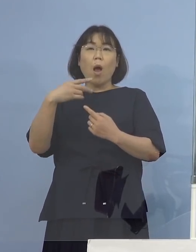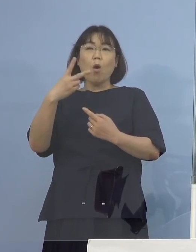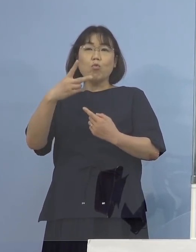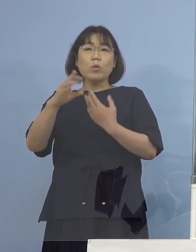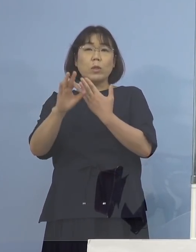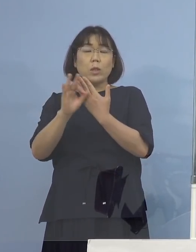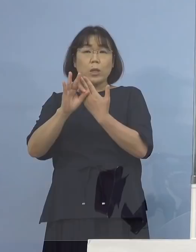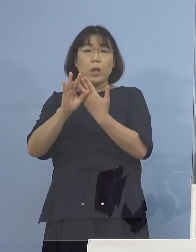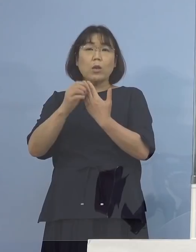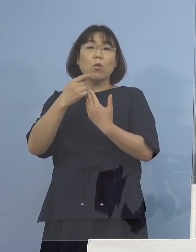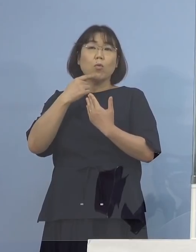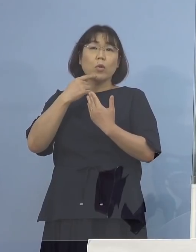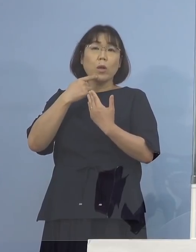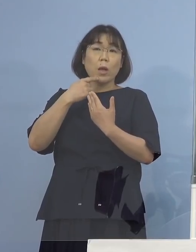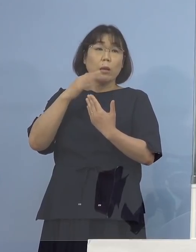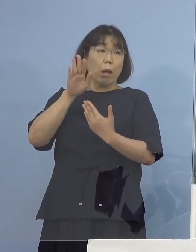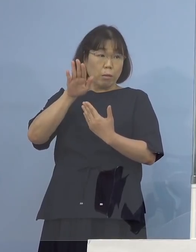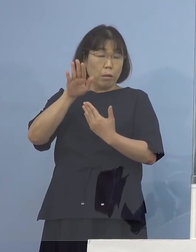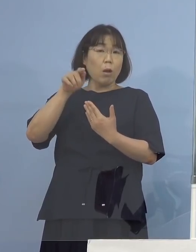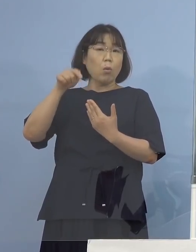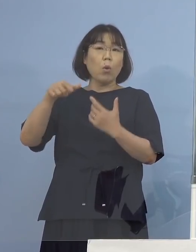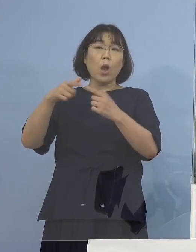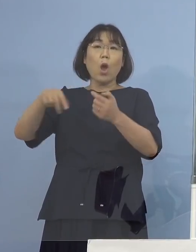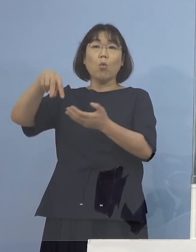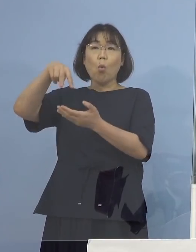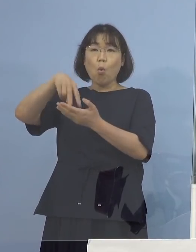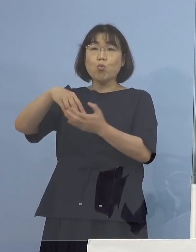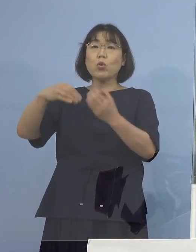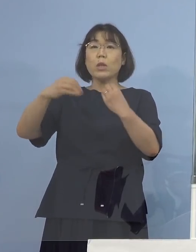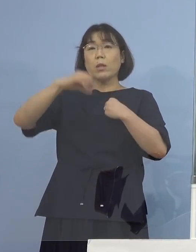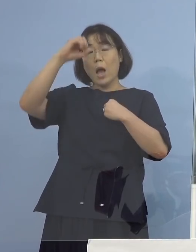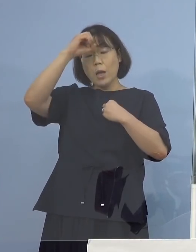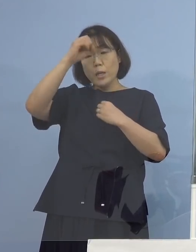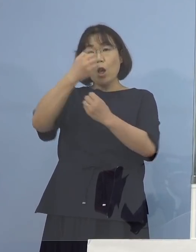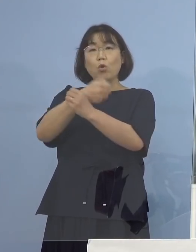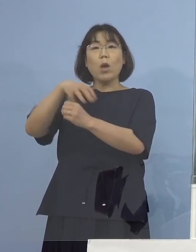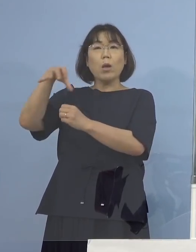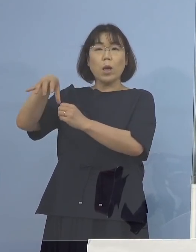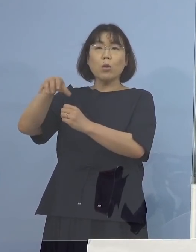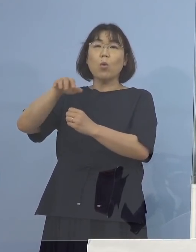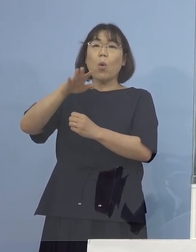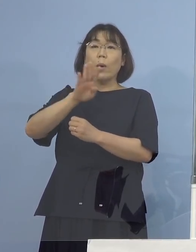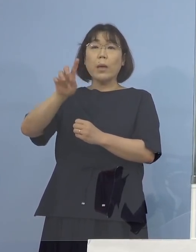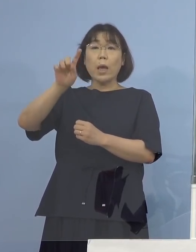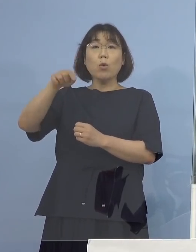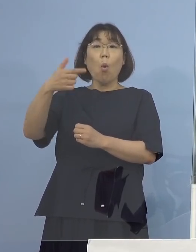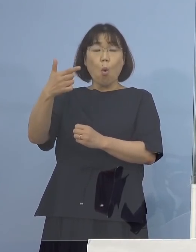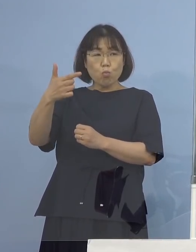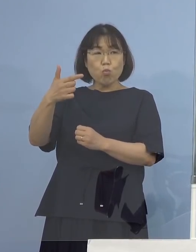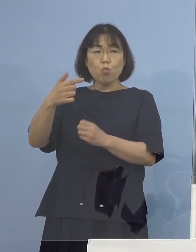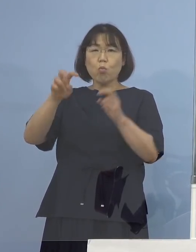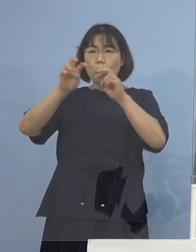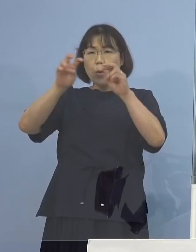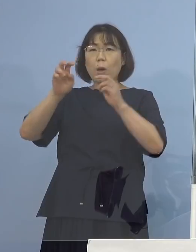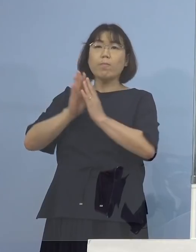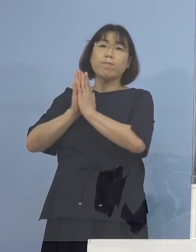既にこれは国立感染症研究所の方に ゲノム解析依頼済ということです